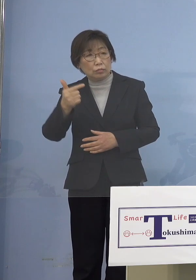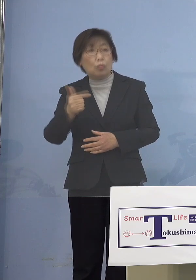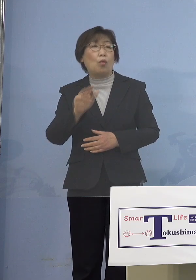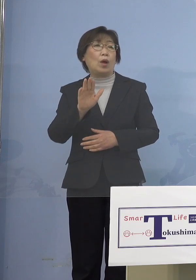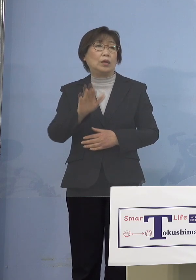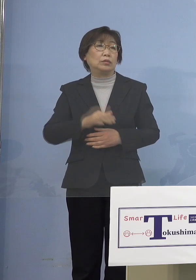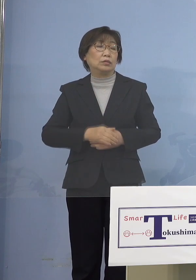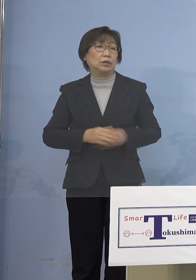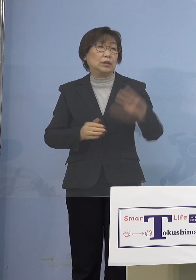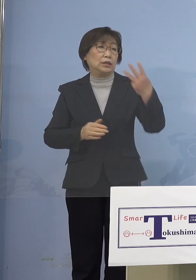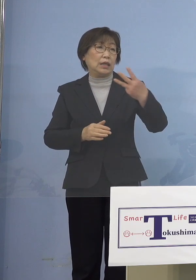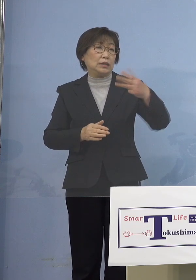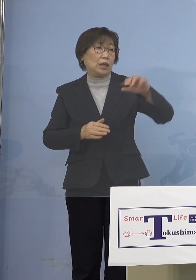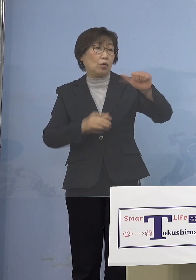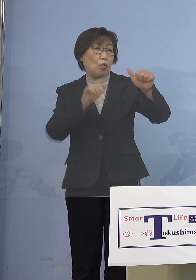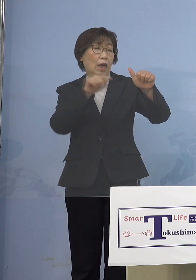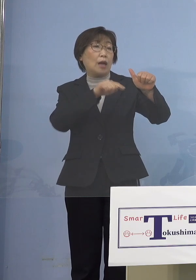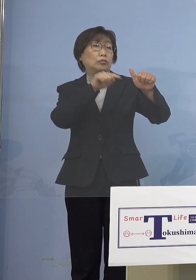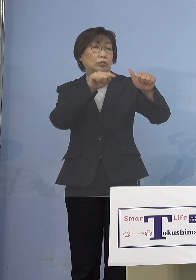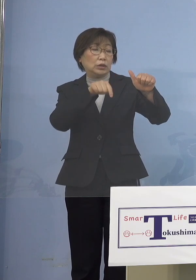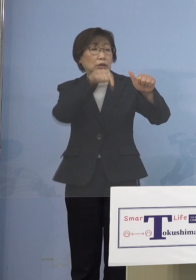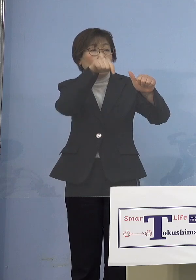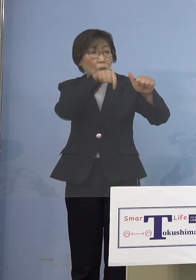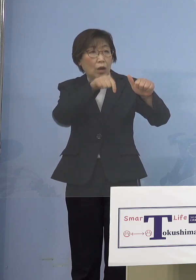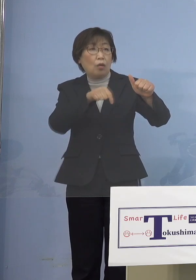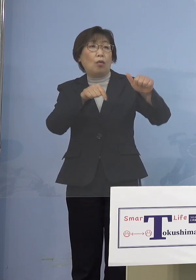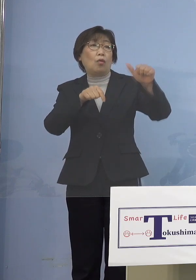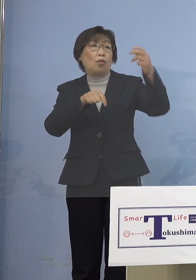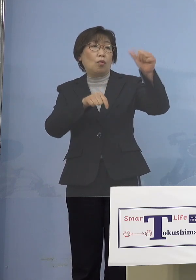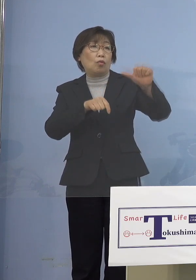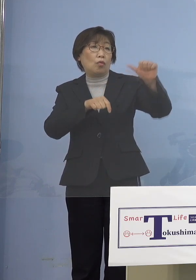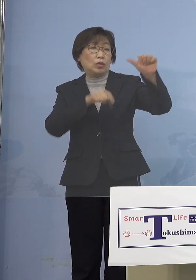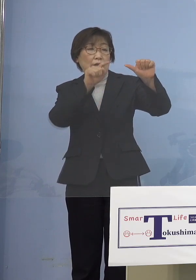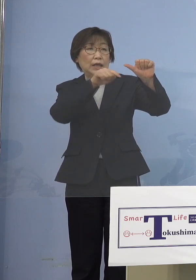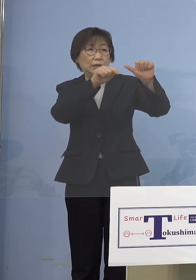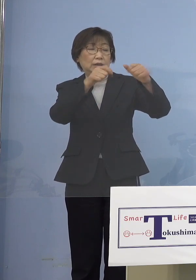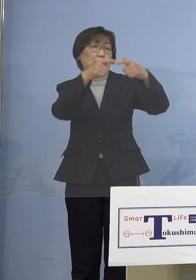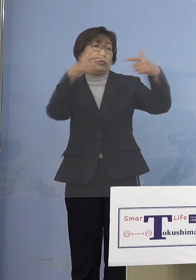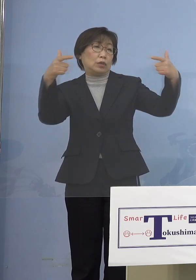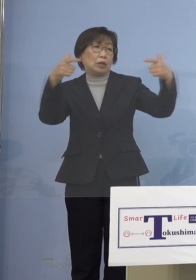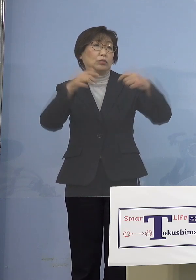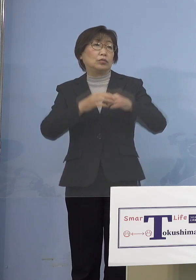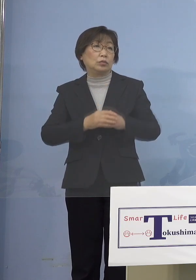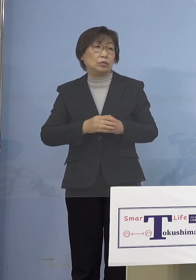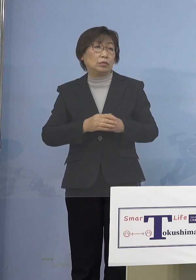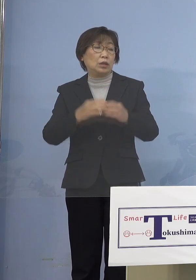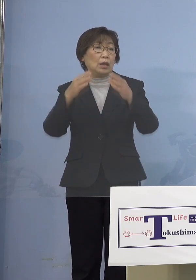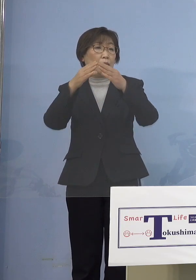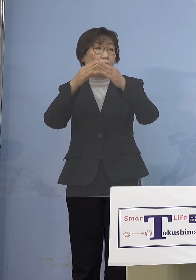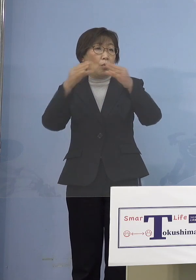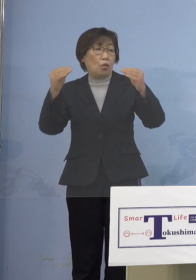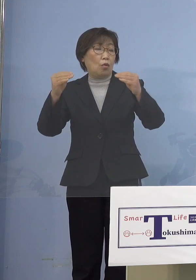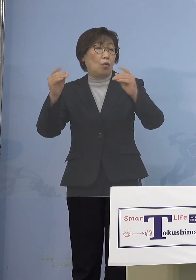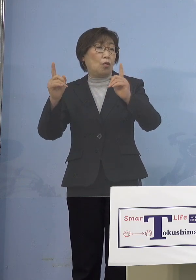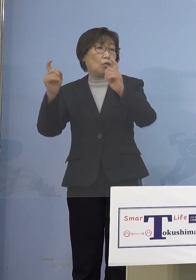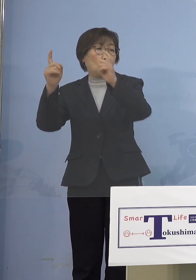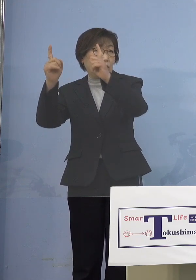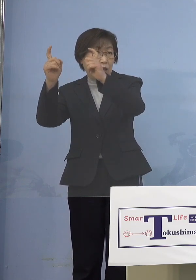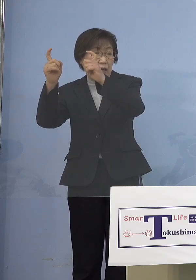これをまず国として 5,000人に広げると、3月から ところが今、国会をやっていて とてもとても5,000人では